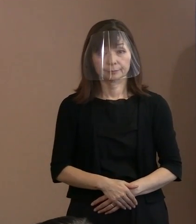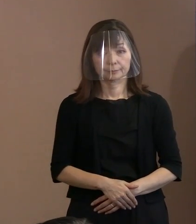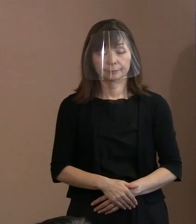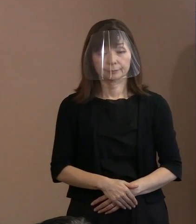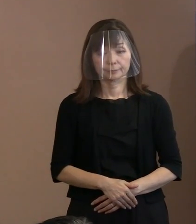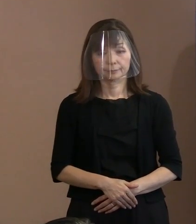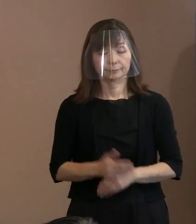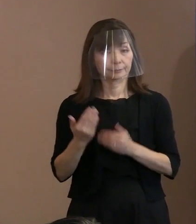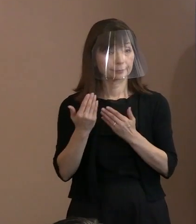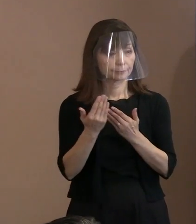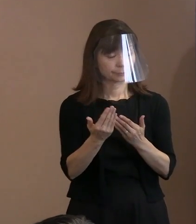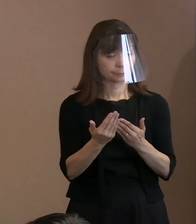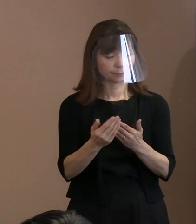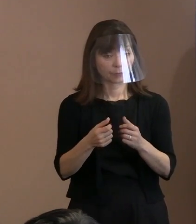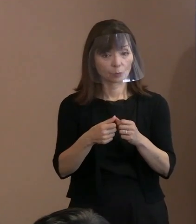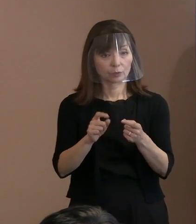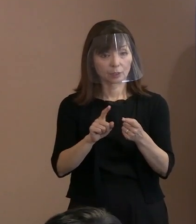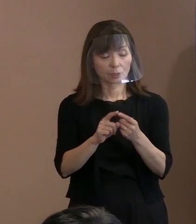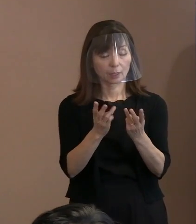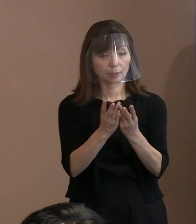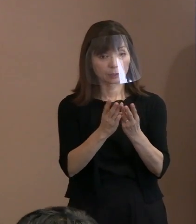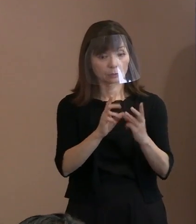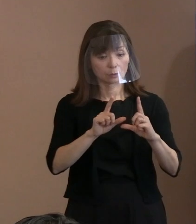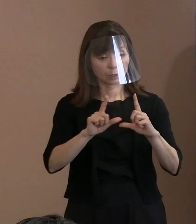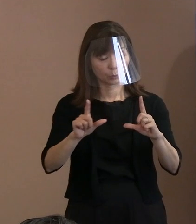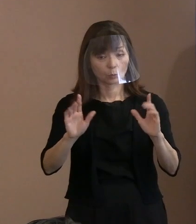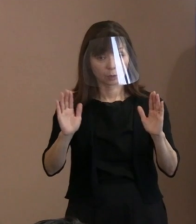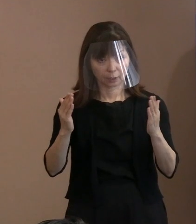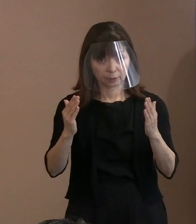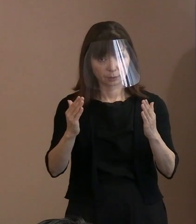(記者)具体的な数字は 控えるということなんですけれども､